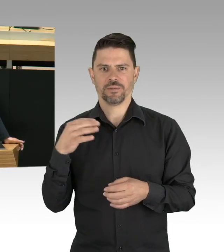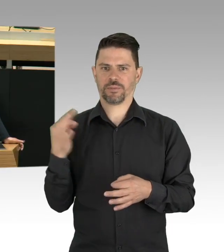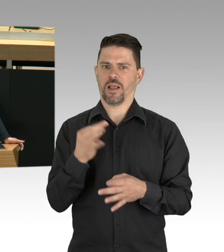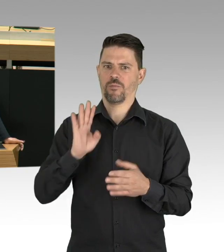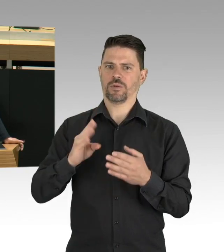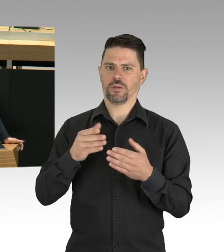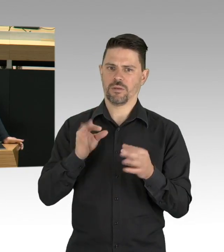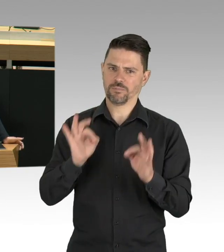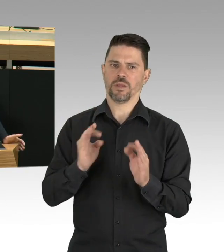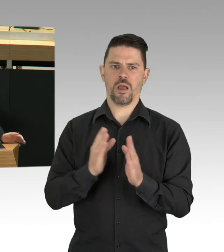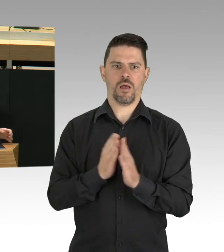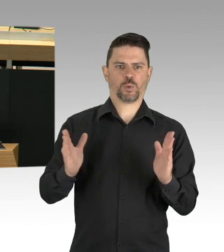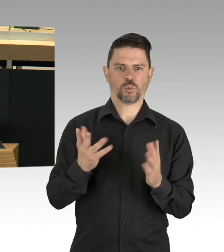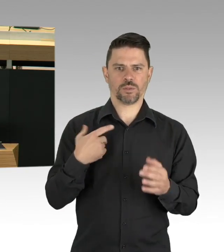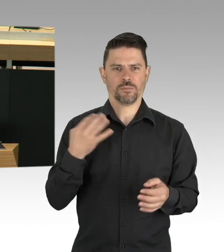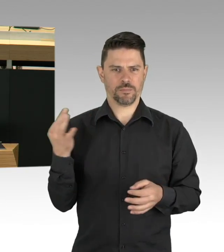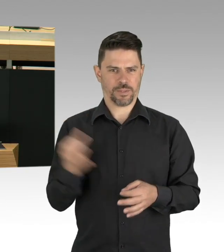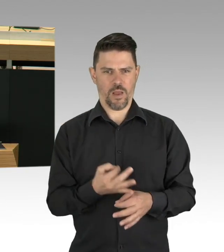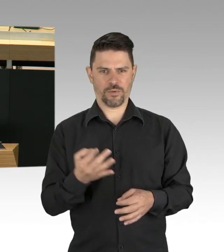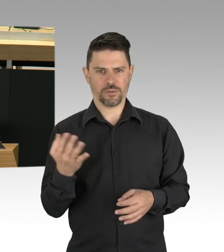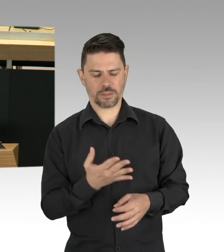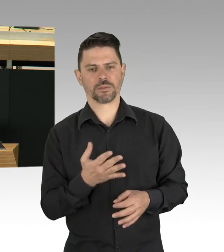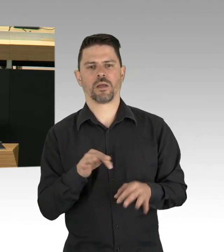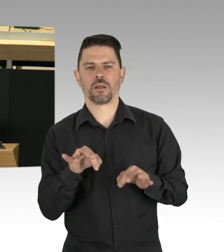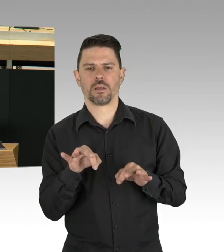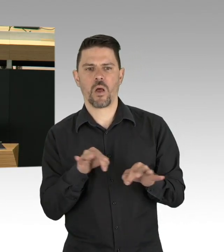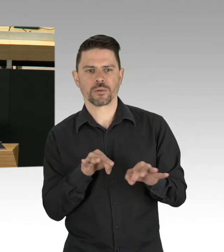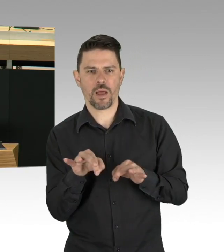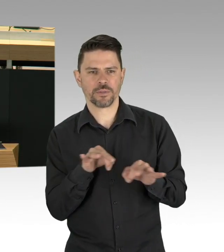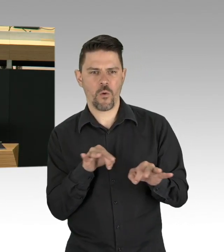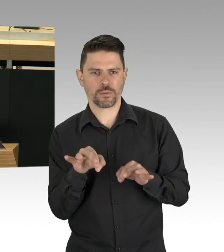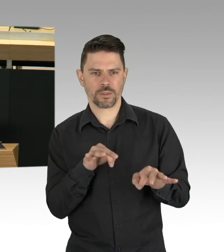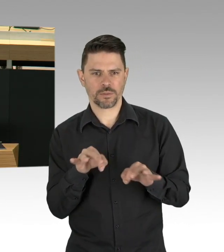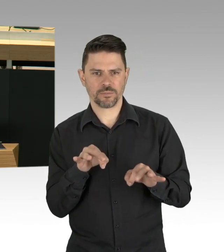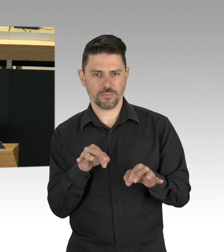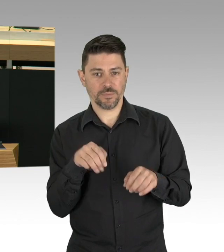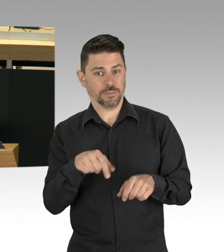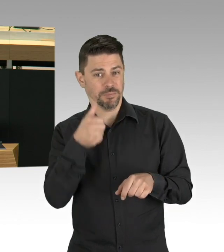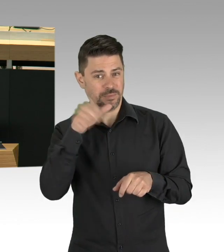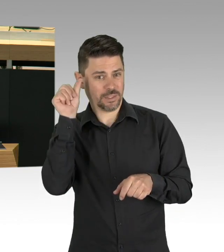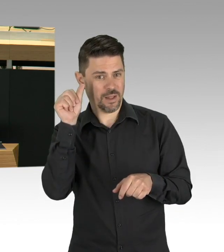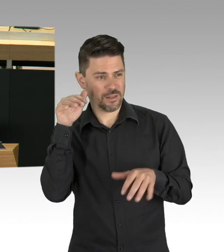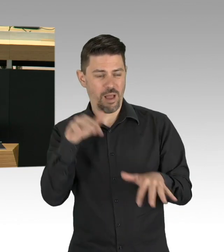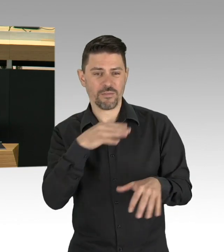Delfine in einem quietsch-blau gefärbten Landwehrkanal, das war natürlich albern, aber wie immer steckt auch in diesem Witz